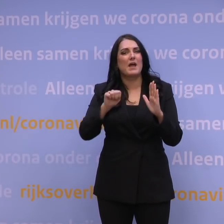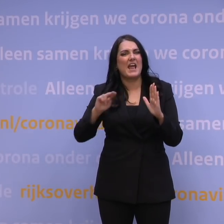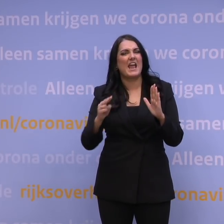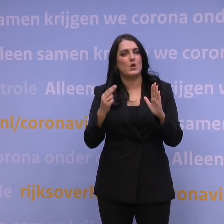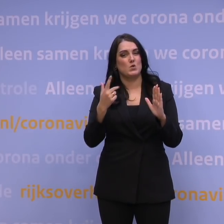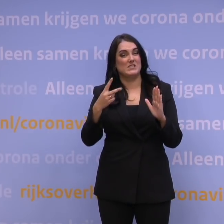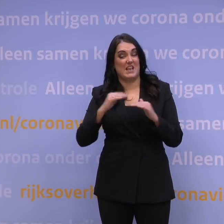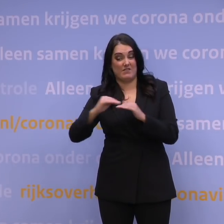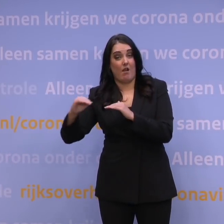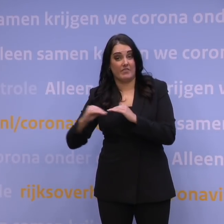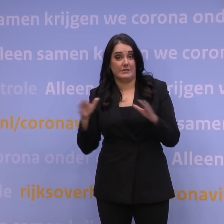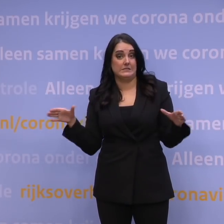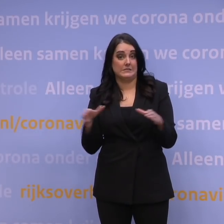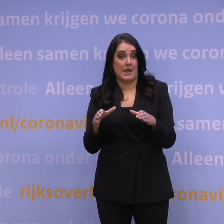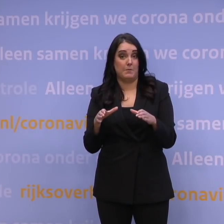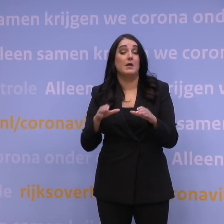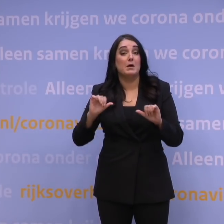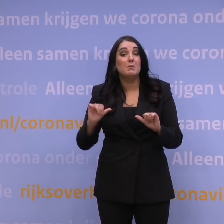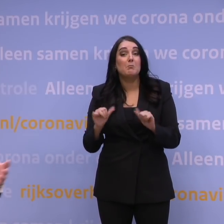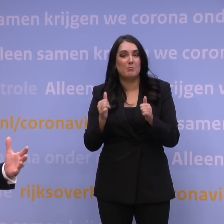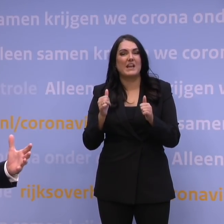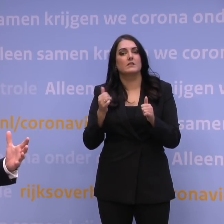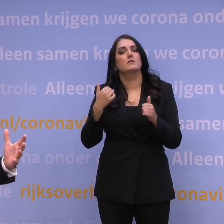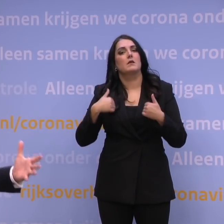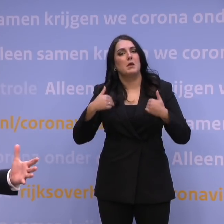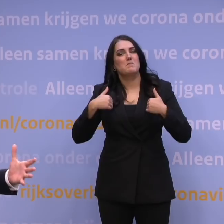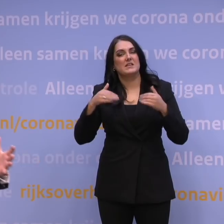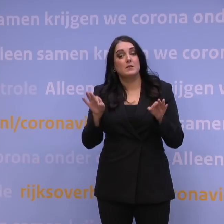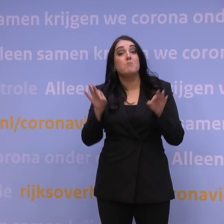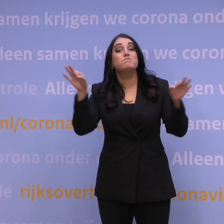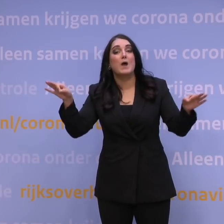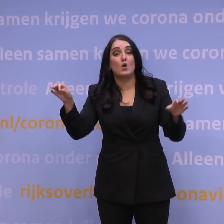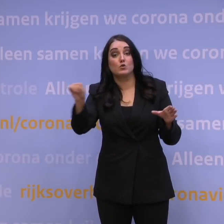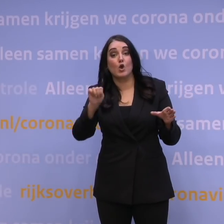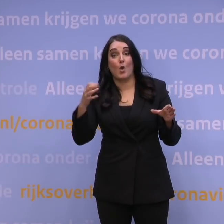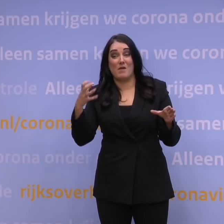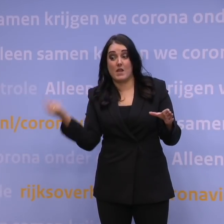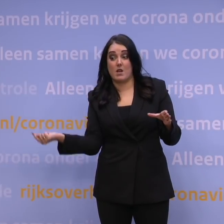en dat begint met reisregels voor derdelanders, dus voor mensen van buiten Europa die naar Europa komen.